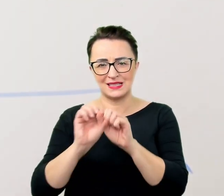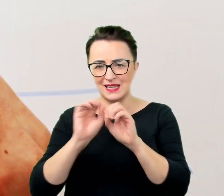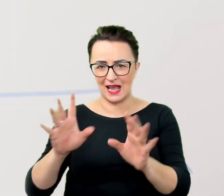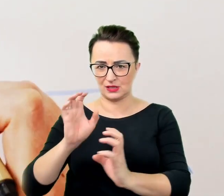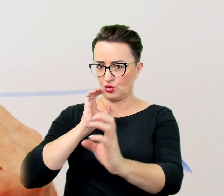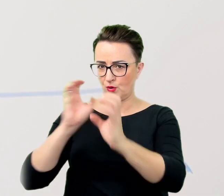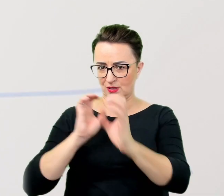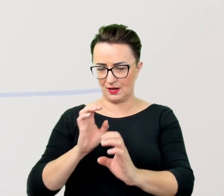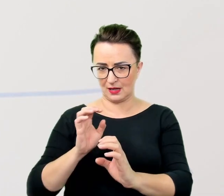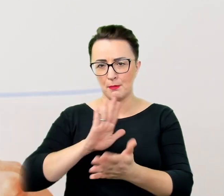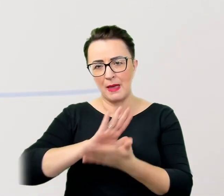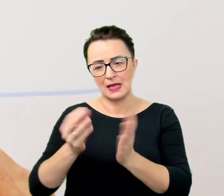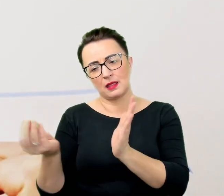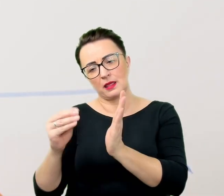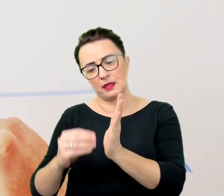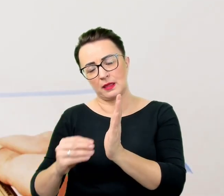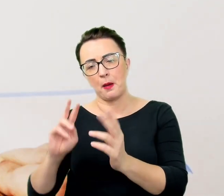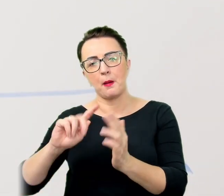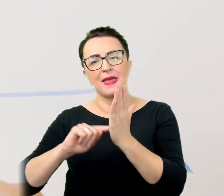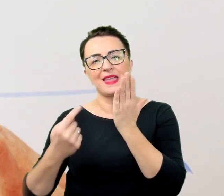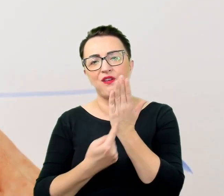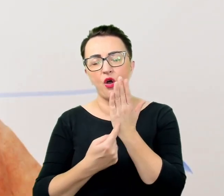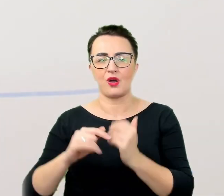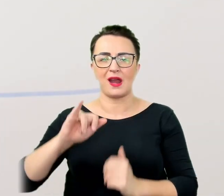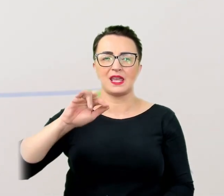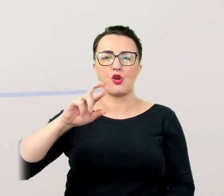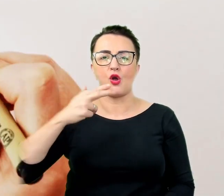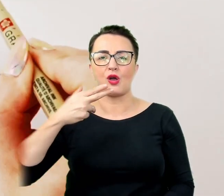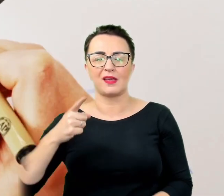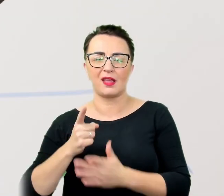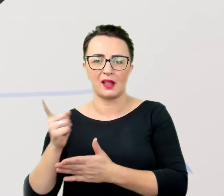niż narażać się na brak zrozumienia i komplikacje w ramach niepotrzebnych wyjaśnień.